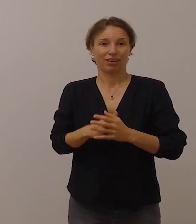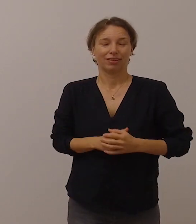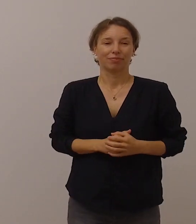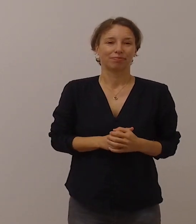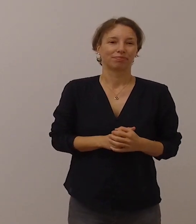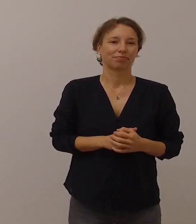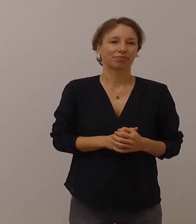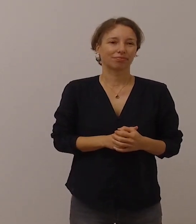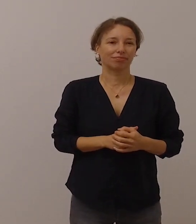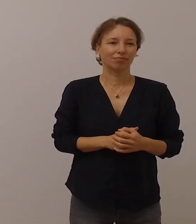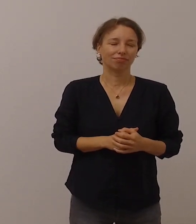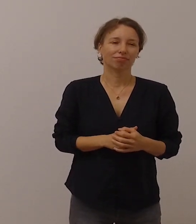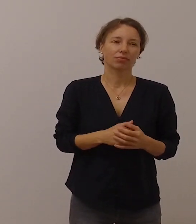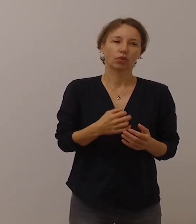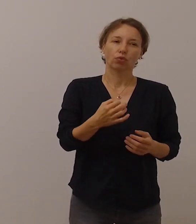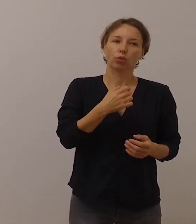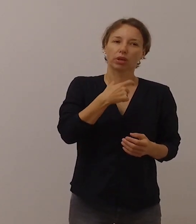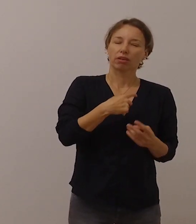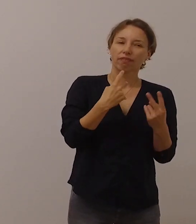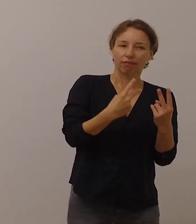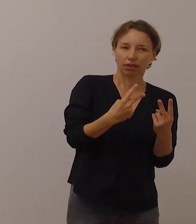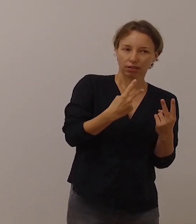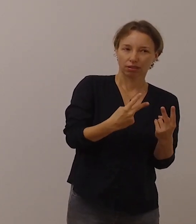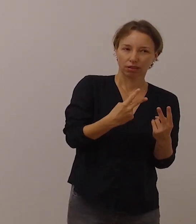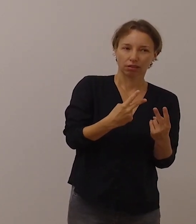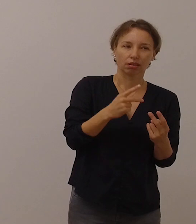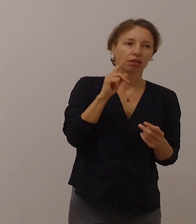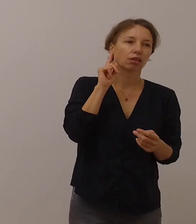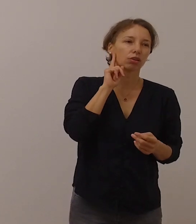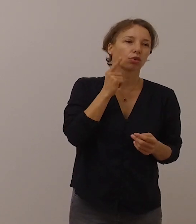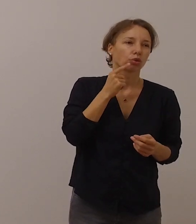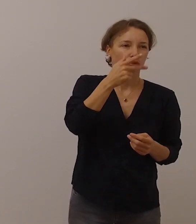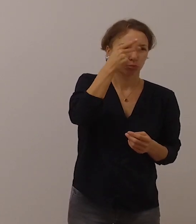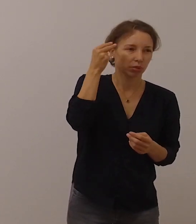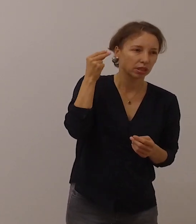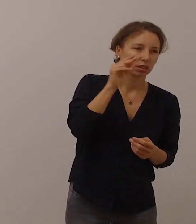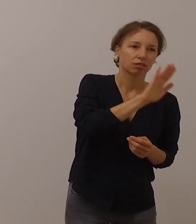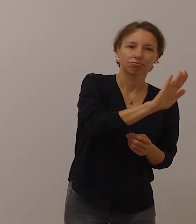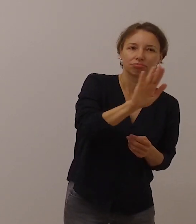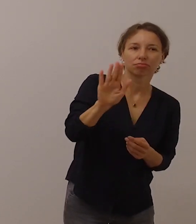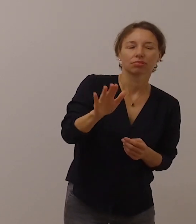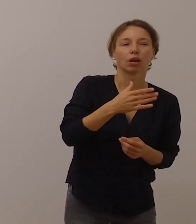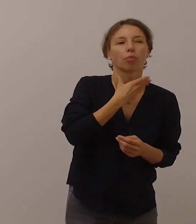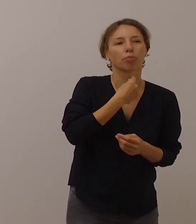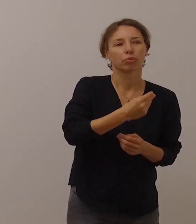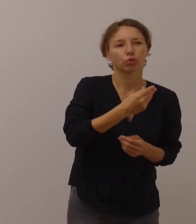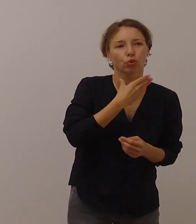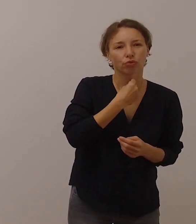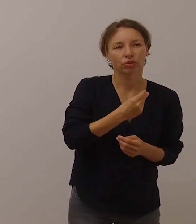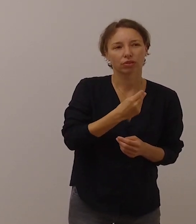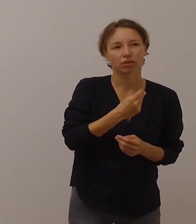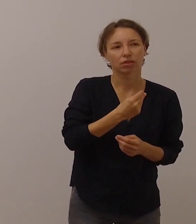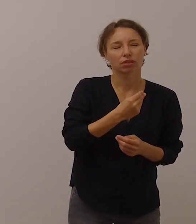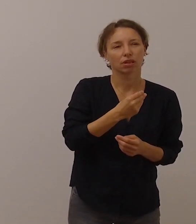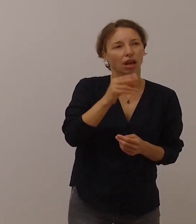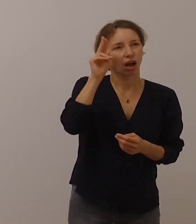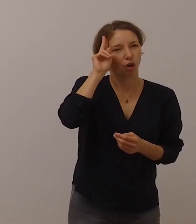Ich halte es für wichtig, dass auf die Anliegen der gehörlosen Menschen aufmerksam gemacht wird,